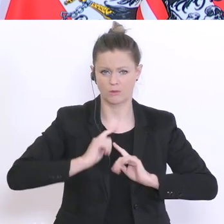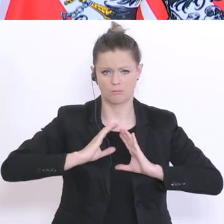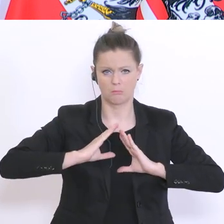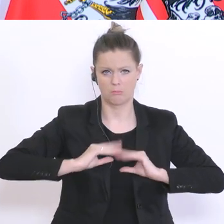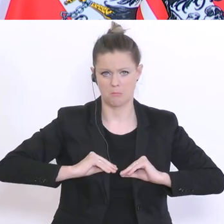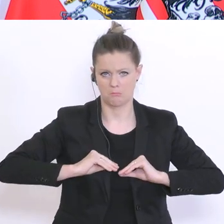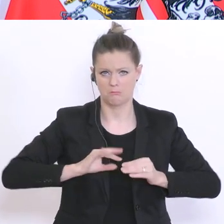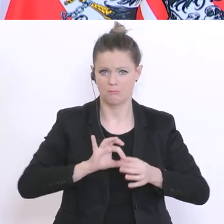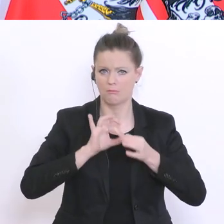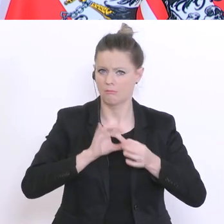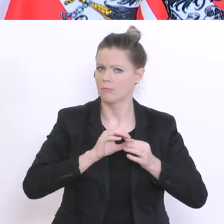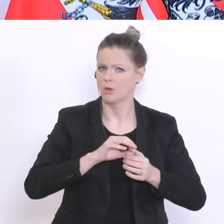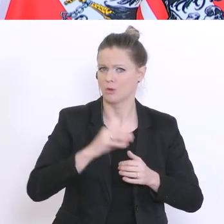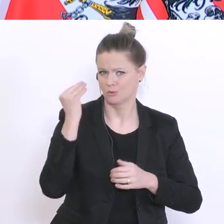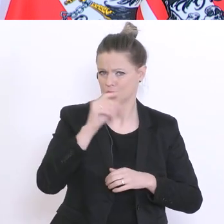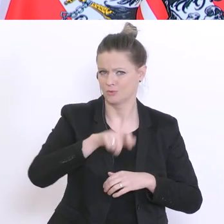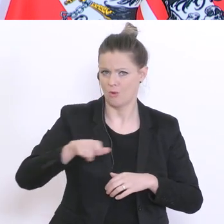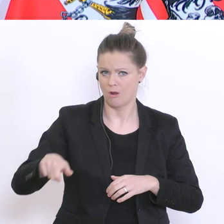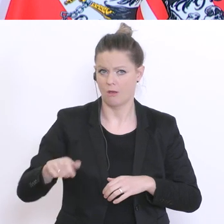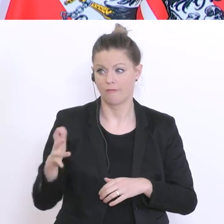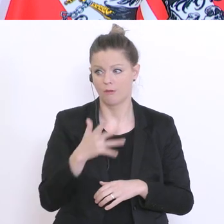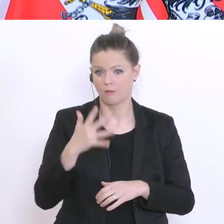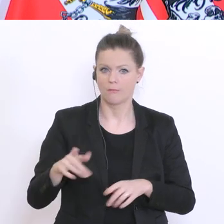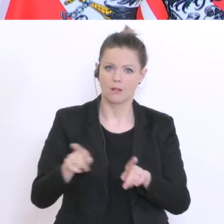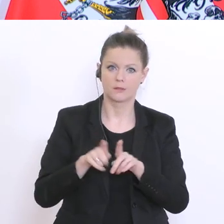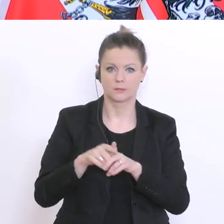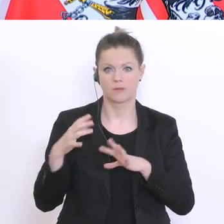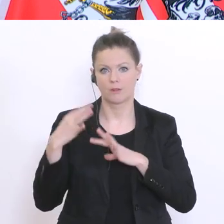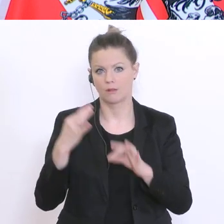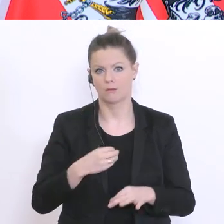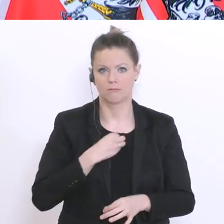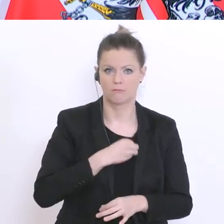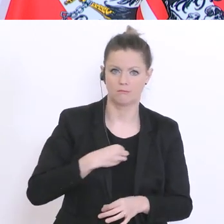dahinter sein, wenn sie jetzt zum fünften Mal das gleiche machen. Ich will das nicht so lange